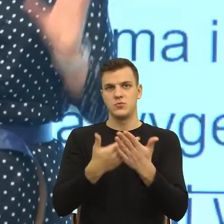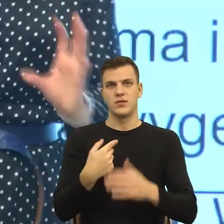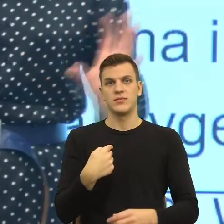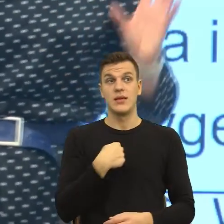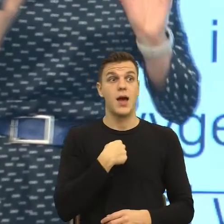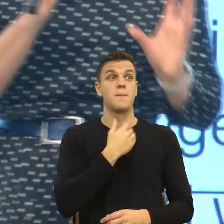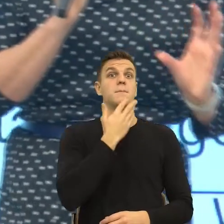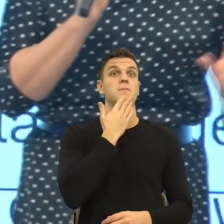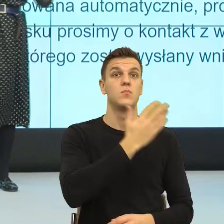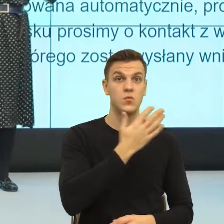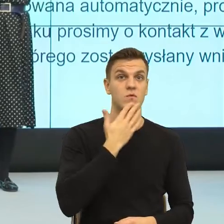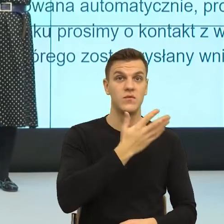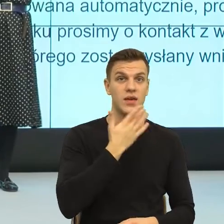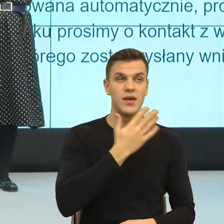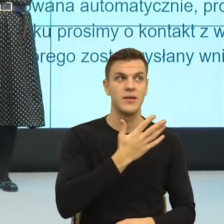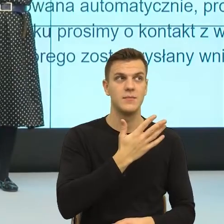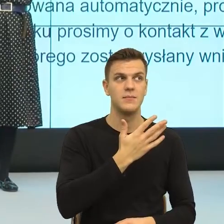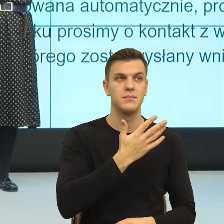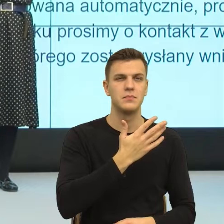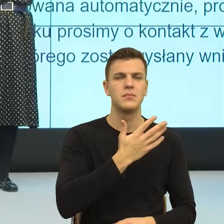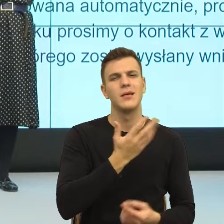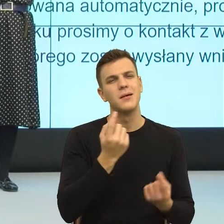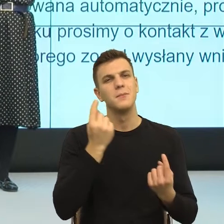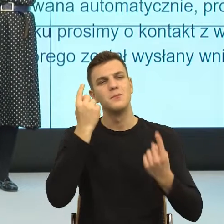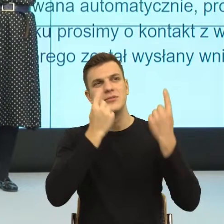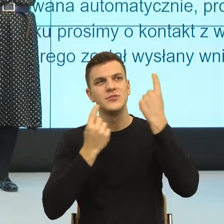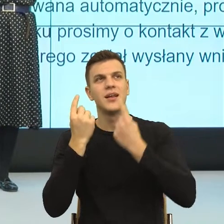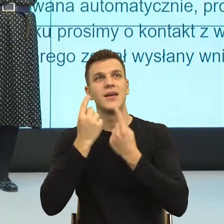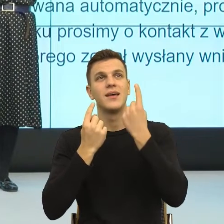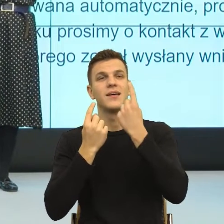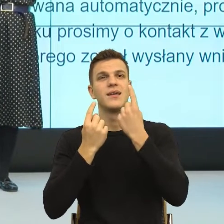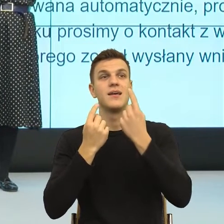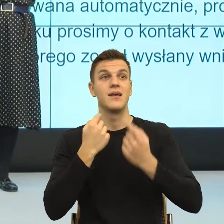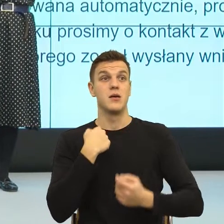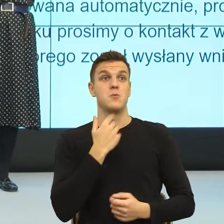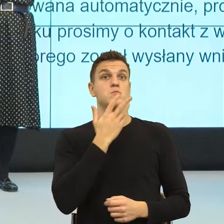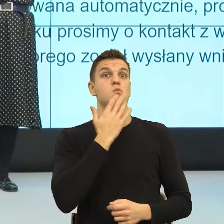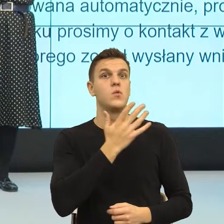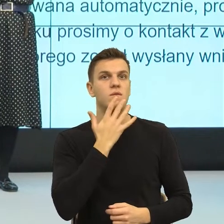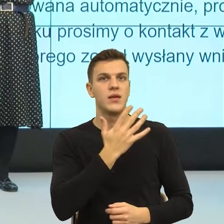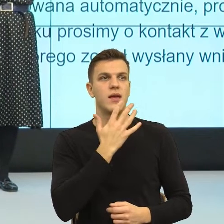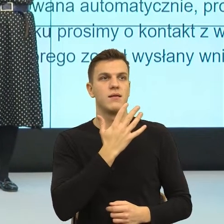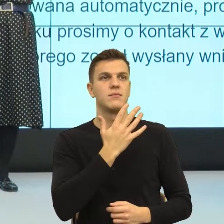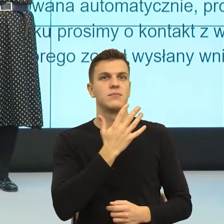że językowo nazywając jego punkt widzenia i rekonstruując sposób